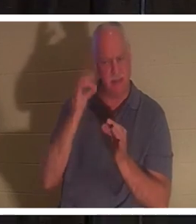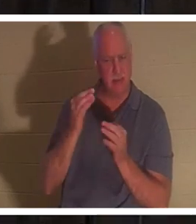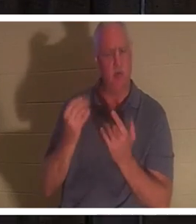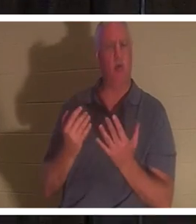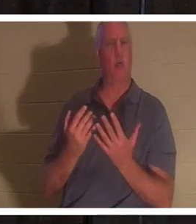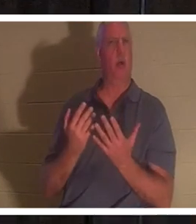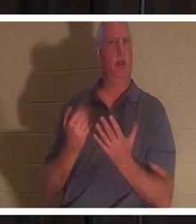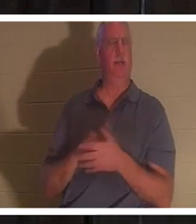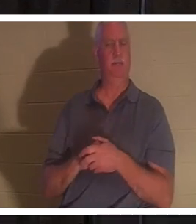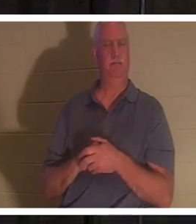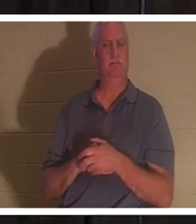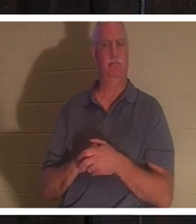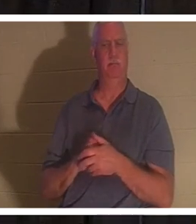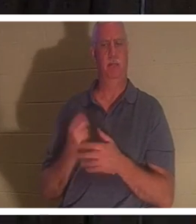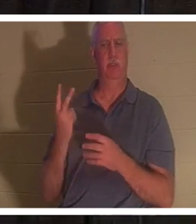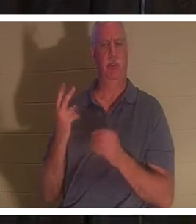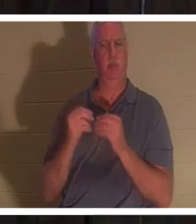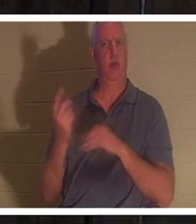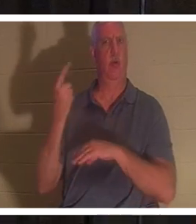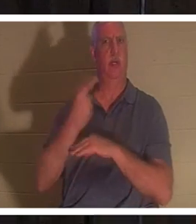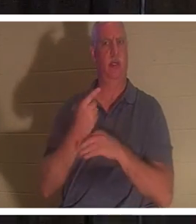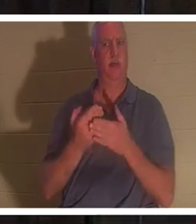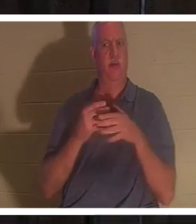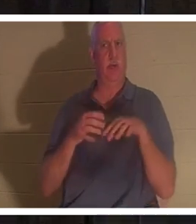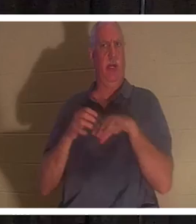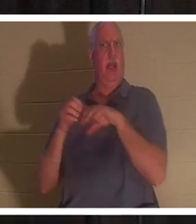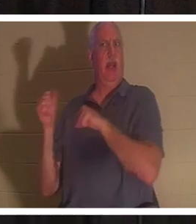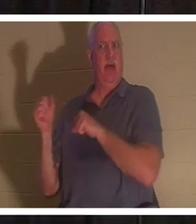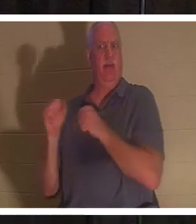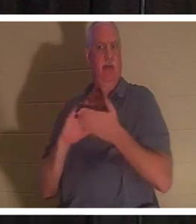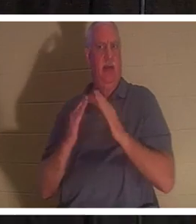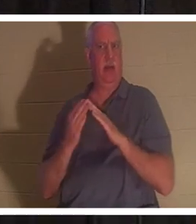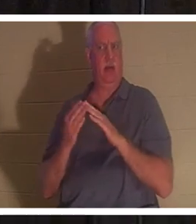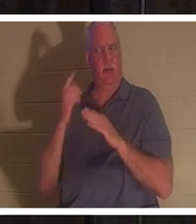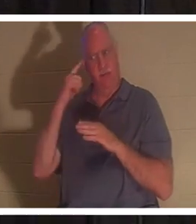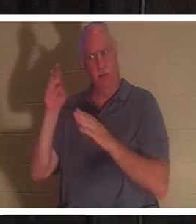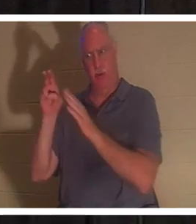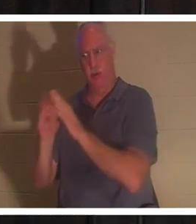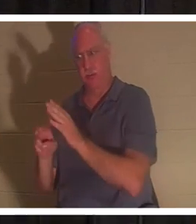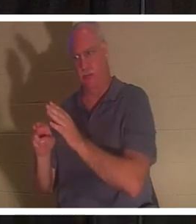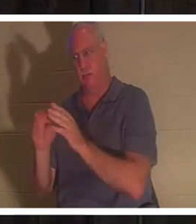wartete noch zwei Tage, bevor er überhaupt zum Grab aufbrach. Natürlich war es mindestens ein Tagesmarsch